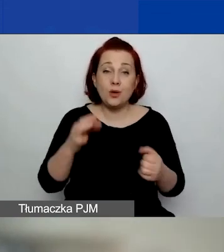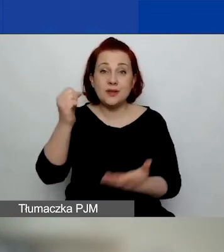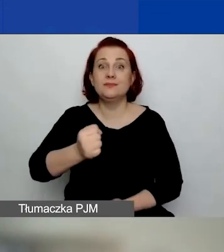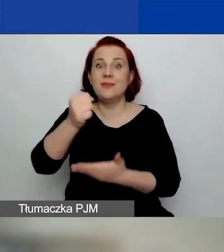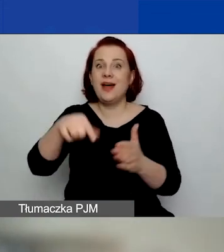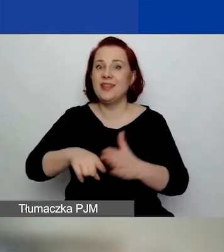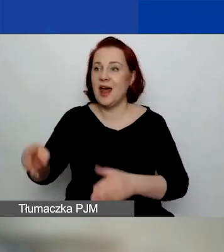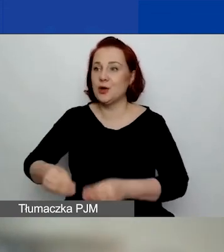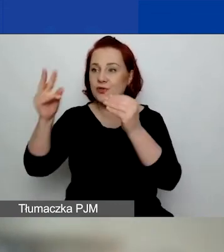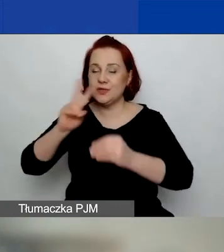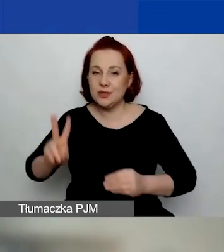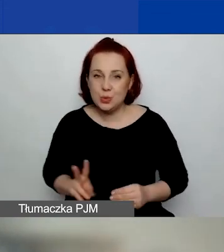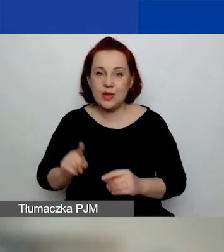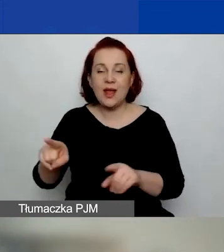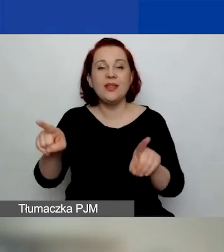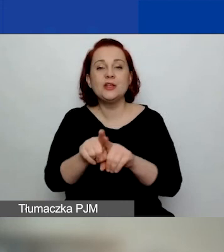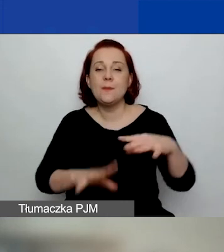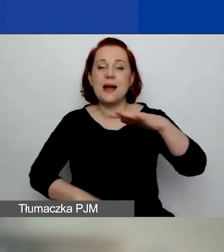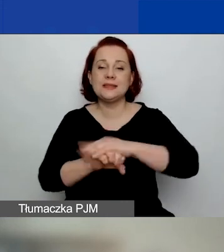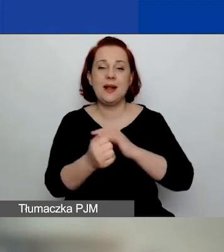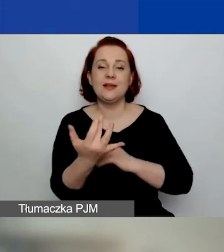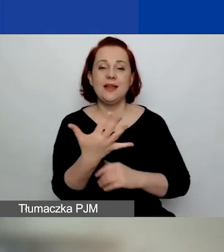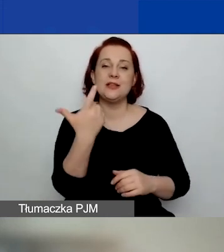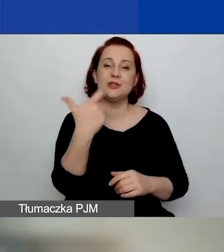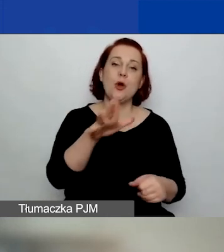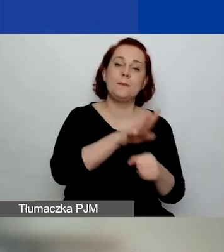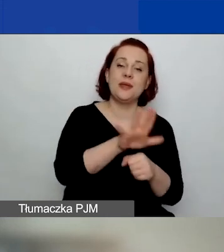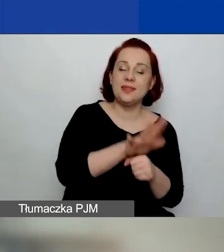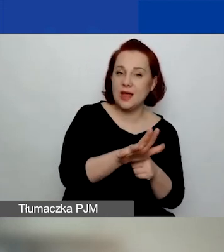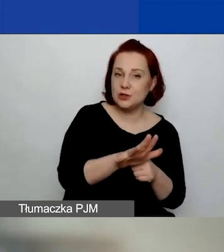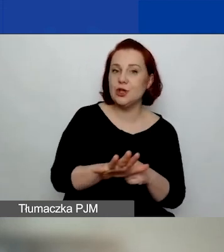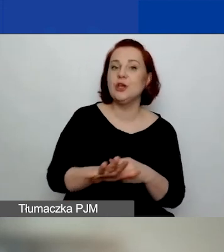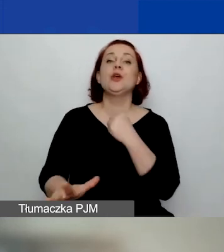Maksymalna kwota grantu to 115 080 euro,